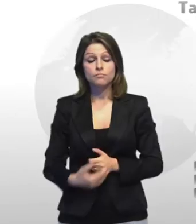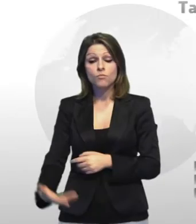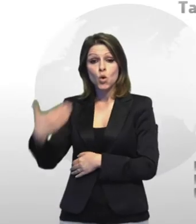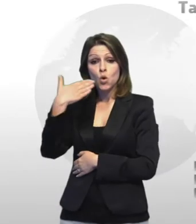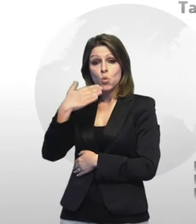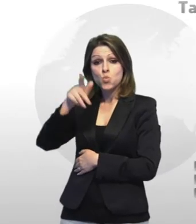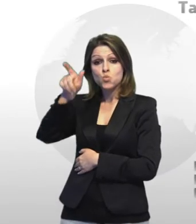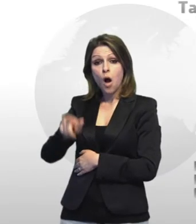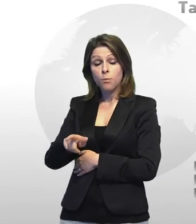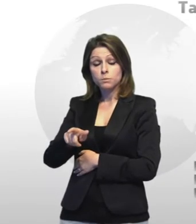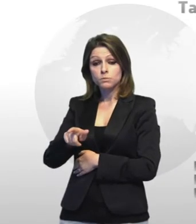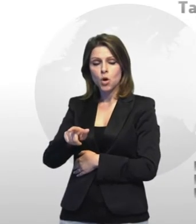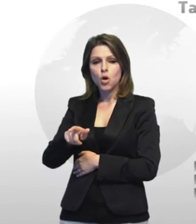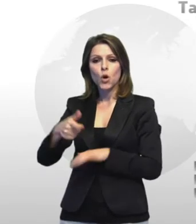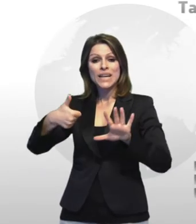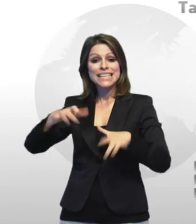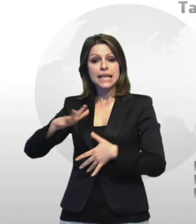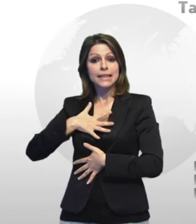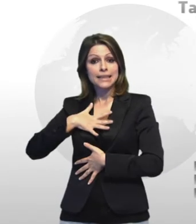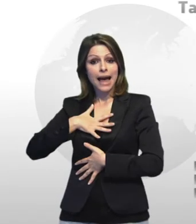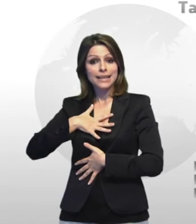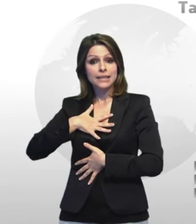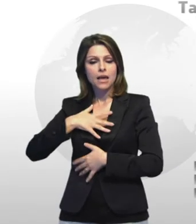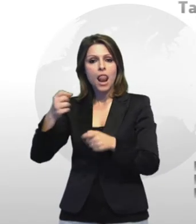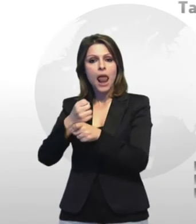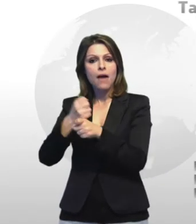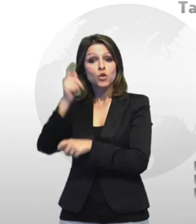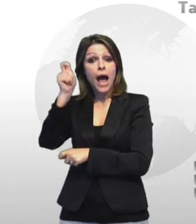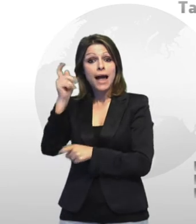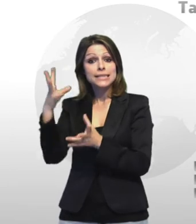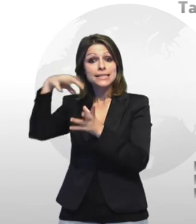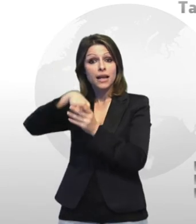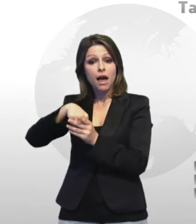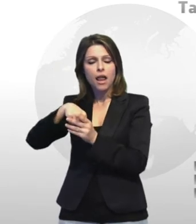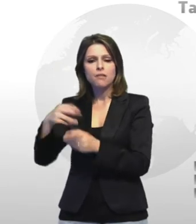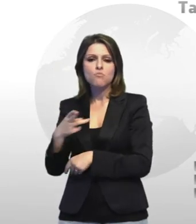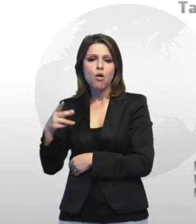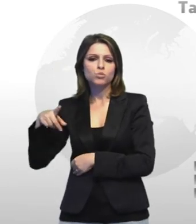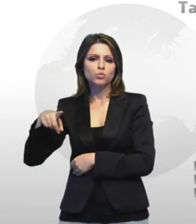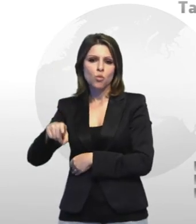riconosciuto dalla il giudice civile di taranto il risarcimento di 200.000 euro